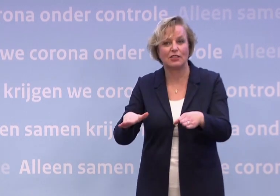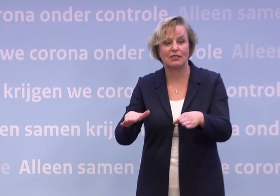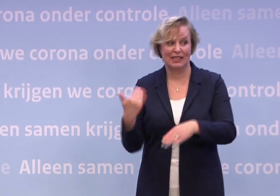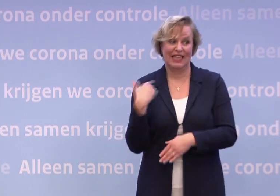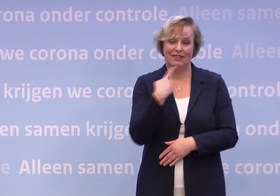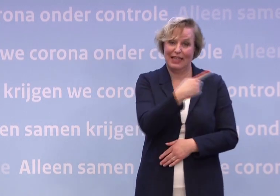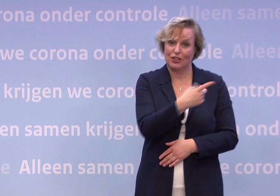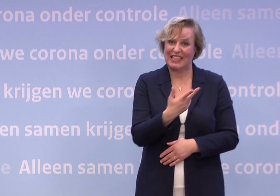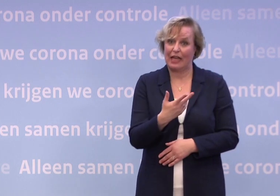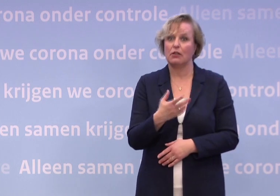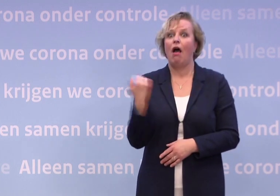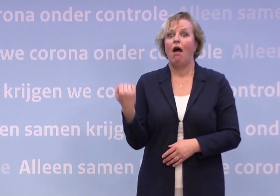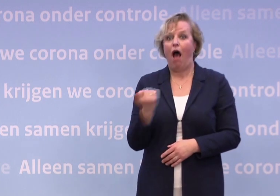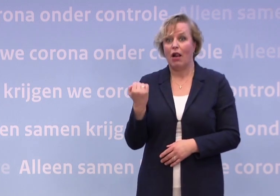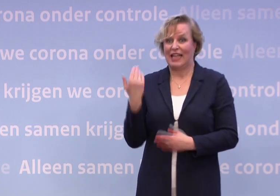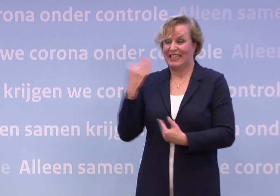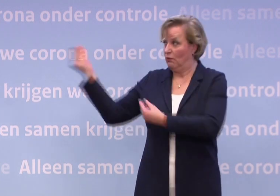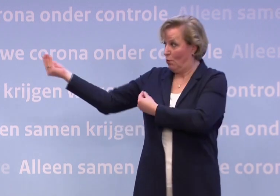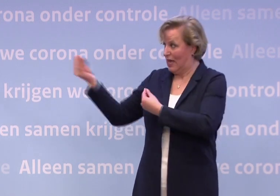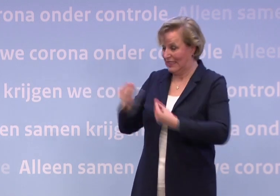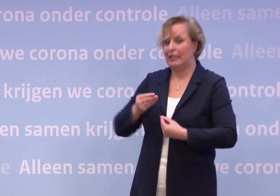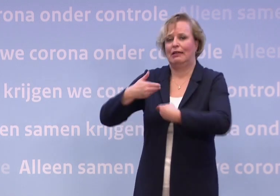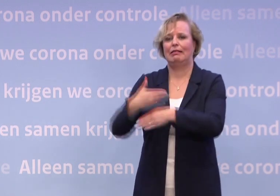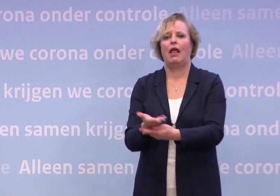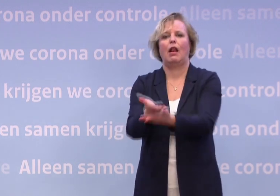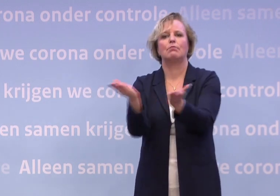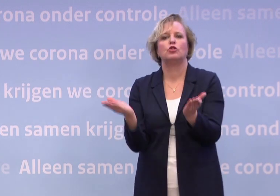...altijd te vertellen wat wij weten met jullie te delen en via jullie met Nederland.